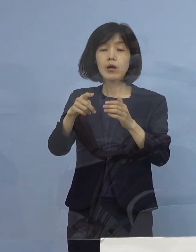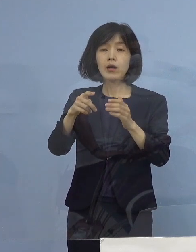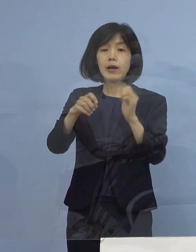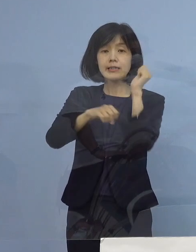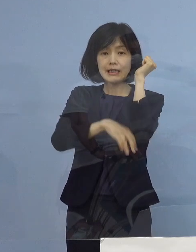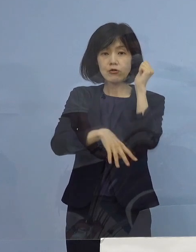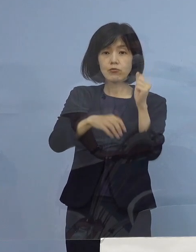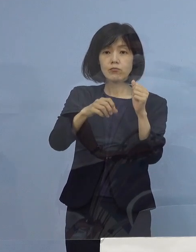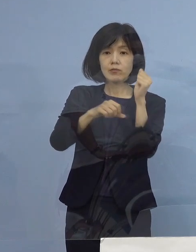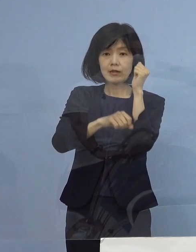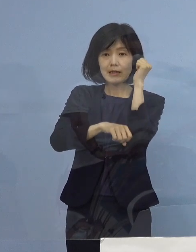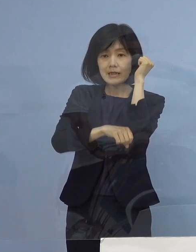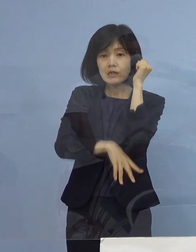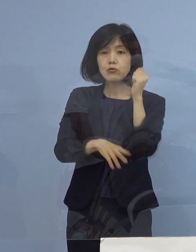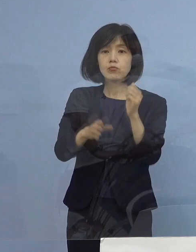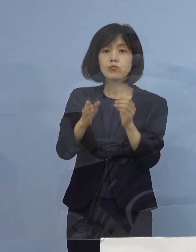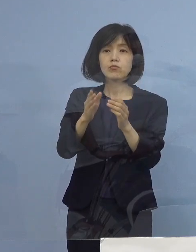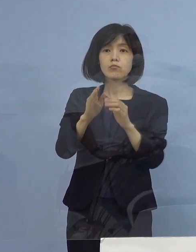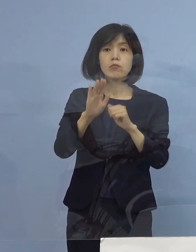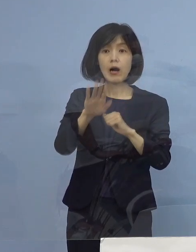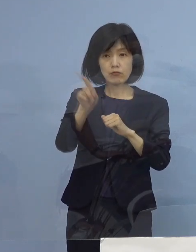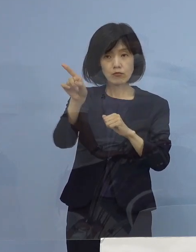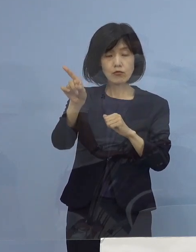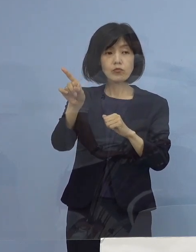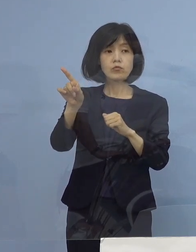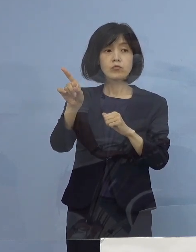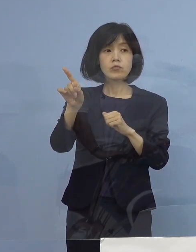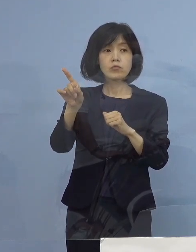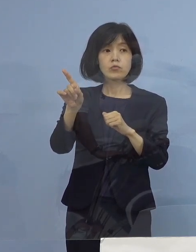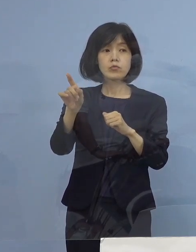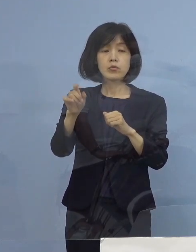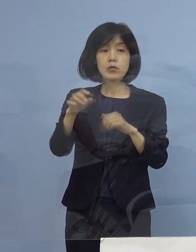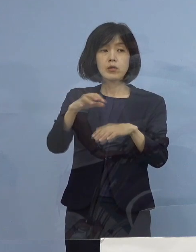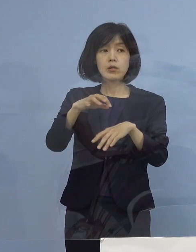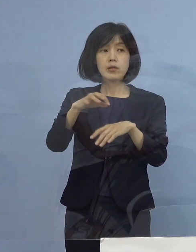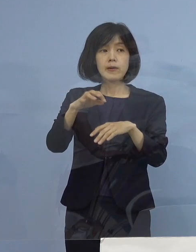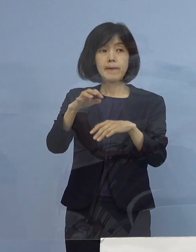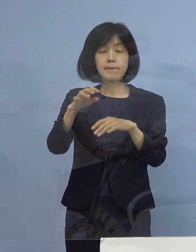徳島県は現時点で そういうような 症状を点数化して